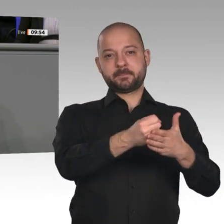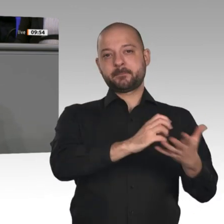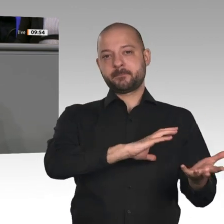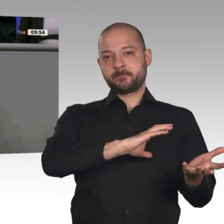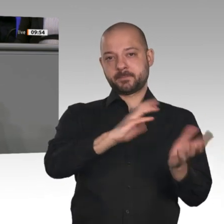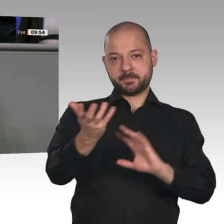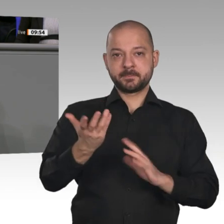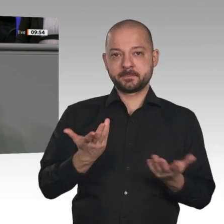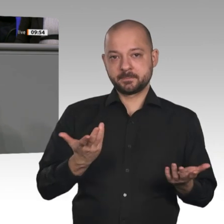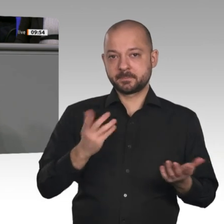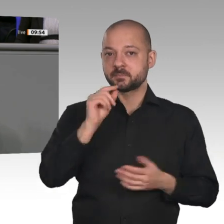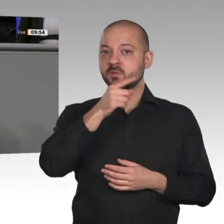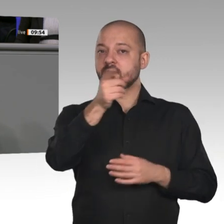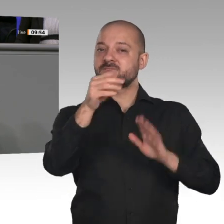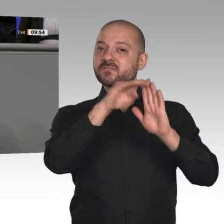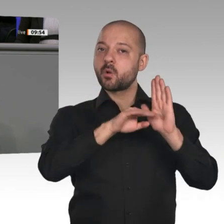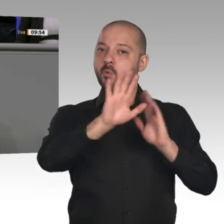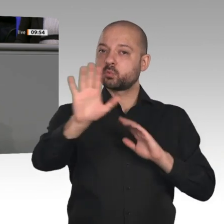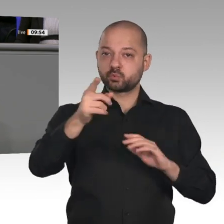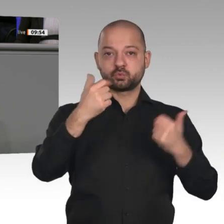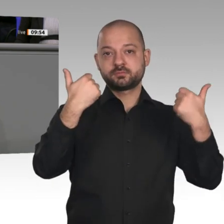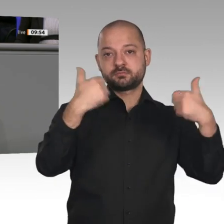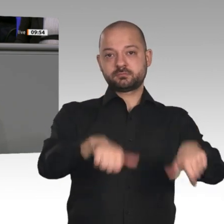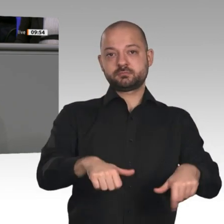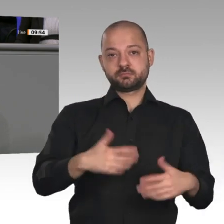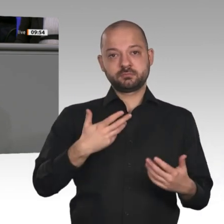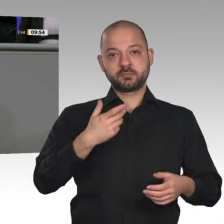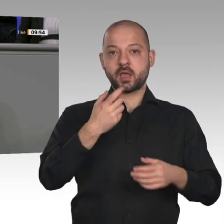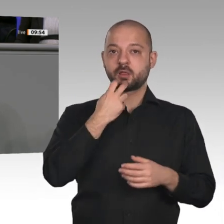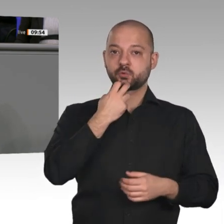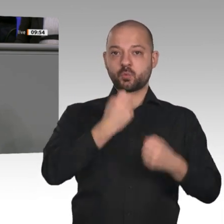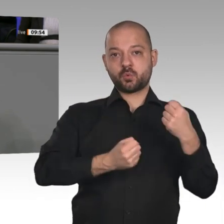auf der Hand: zu teuer, zu lange Ladezeiten, zu geringe Reichweite, kaum